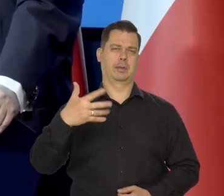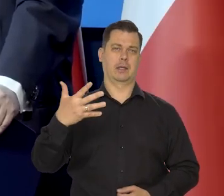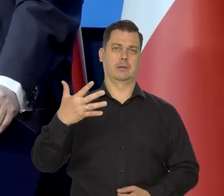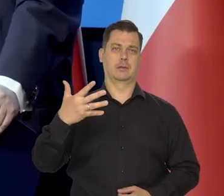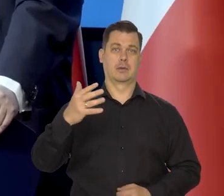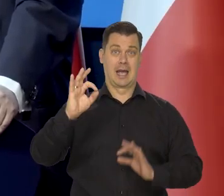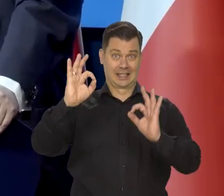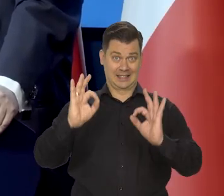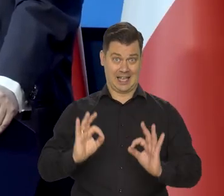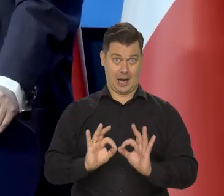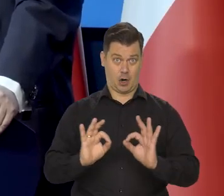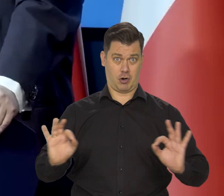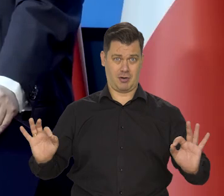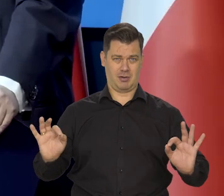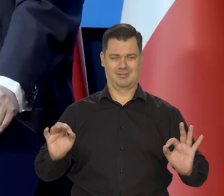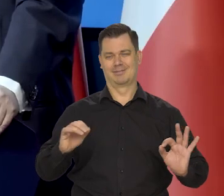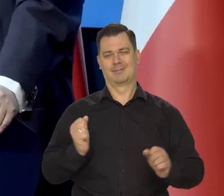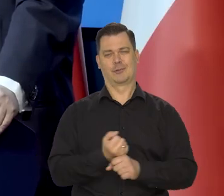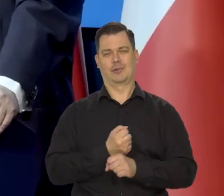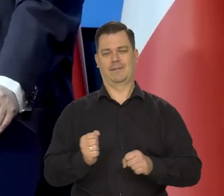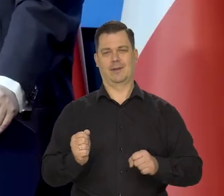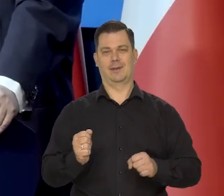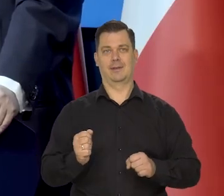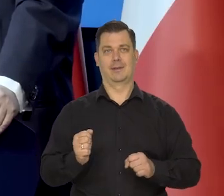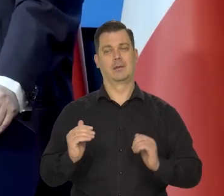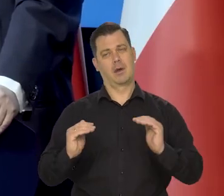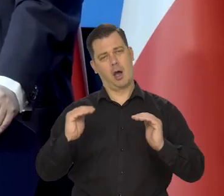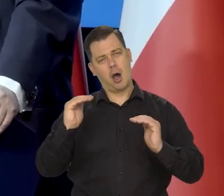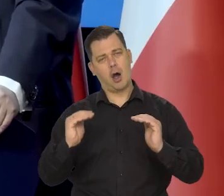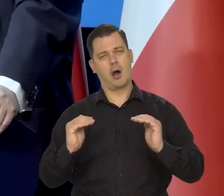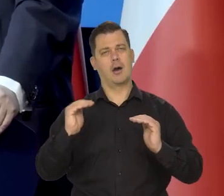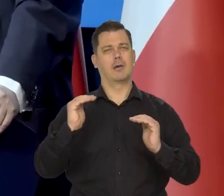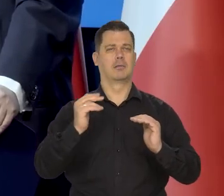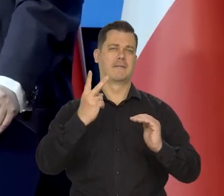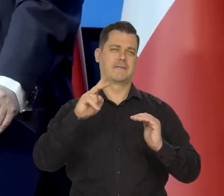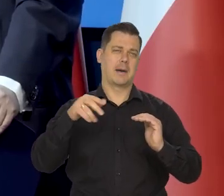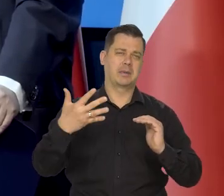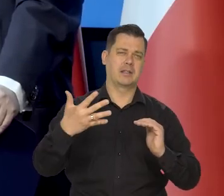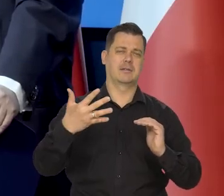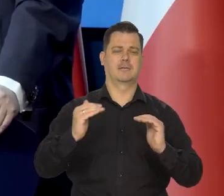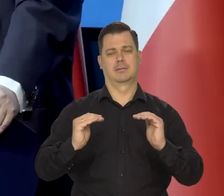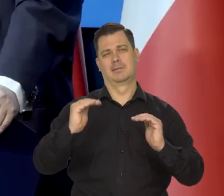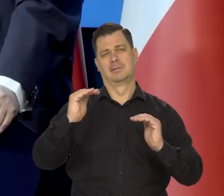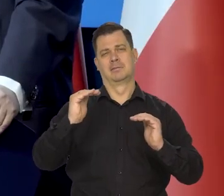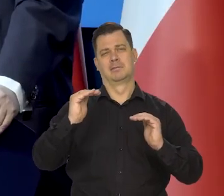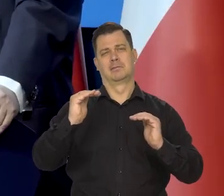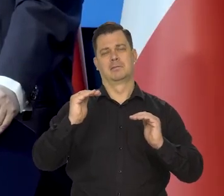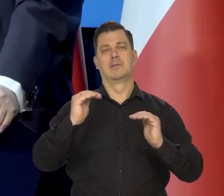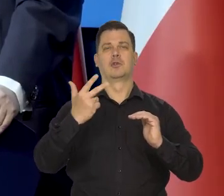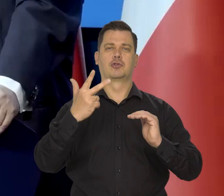Nie 0, tylko właśnie 2,5 plus-minus 1.